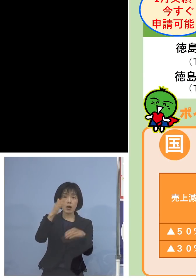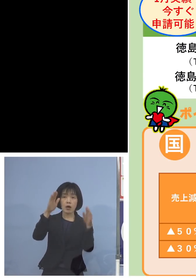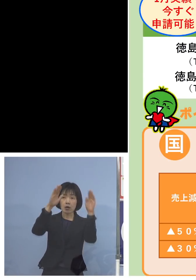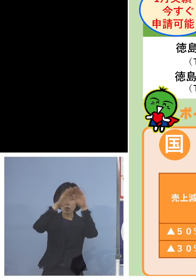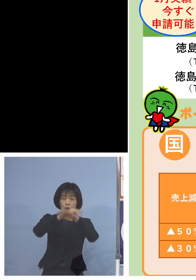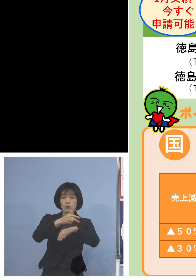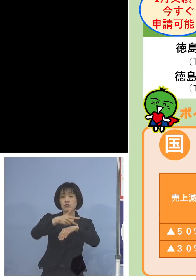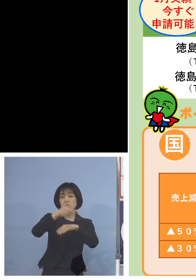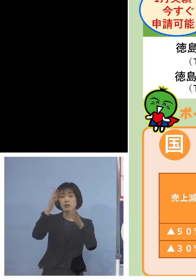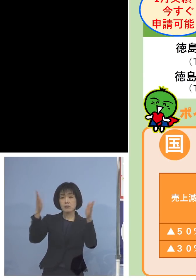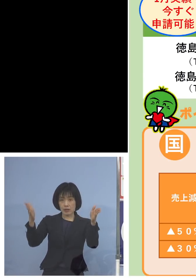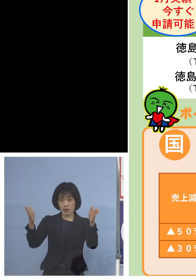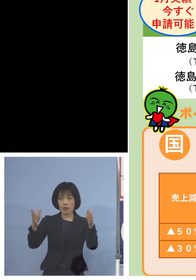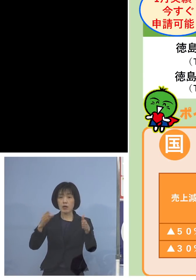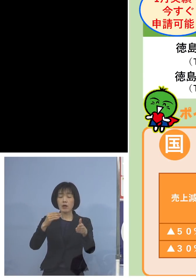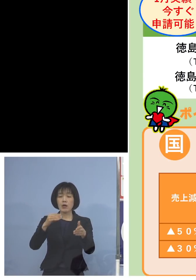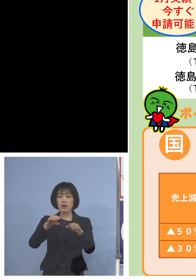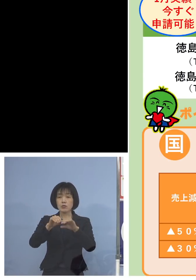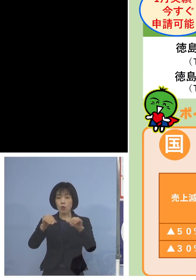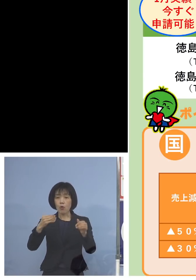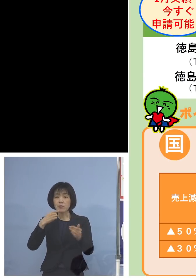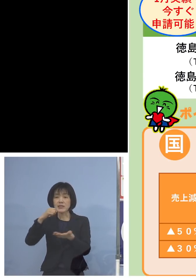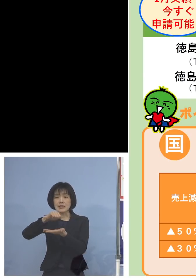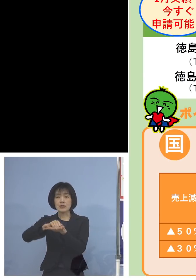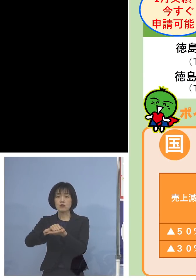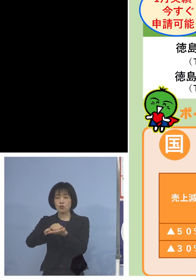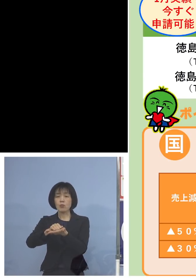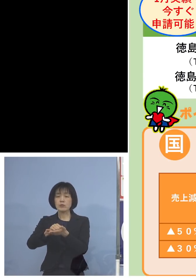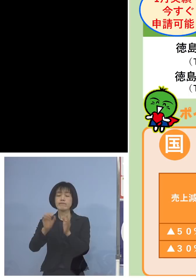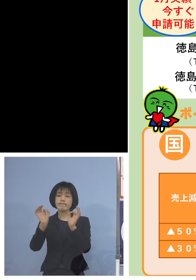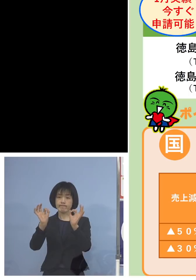土日、祝日を含みます